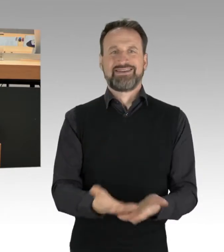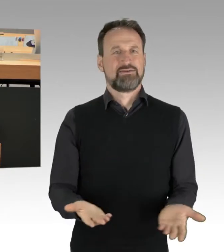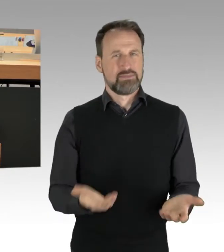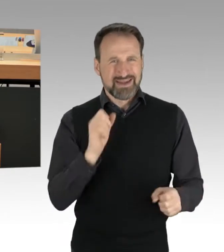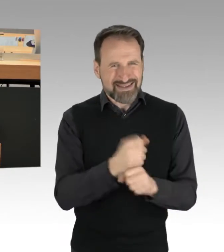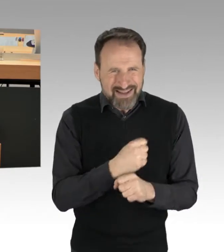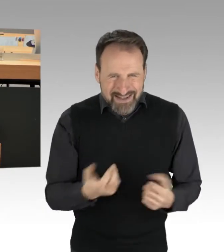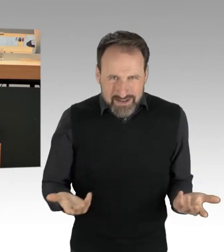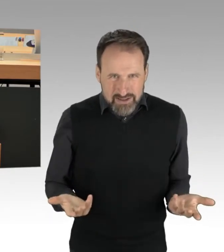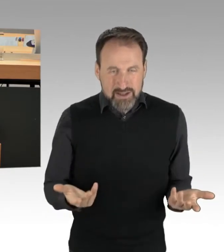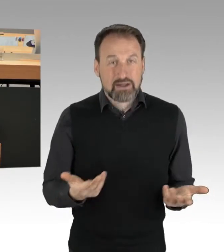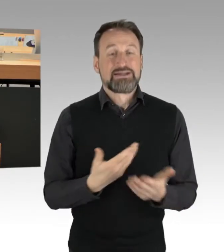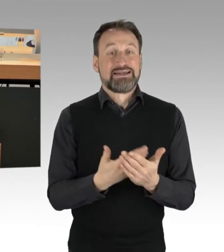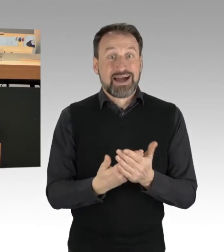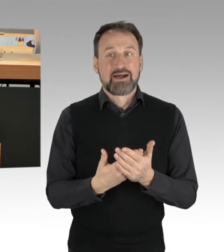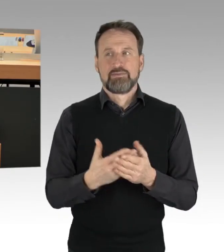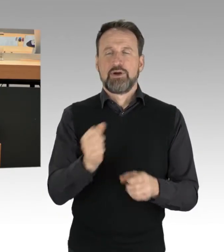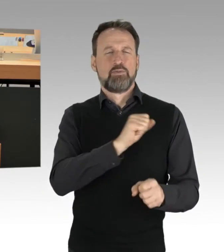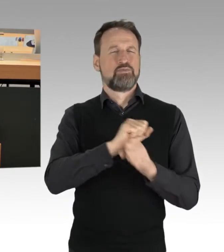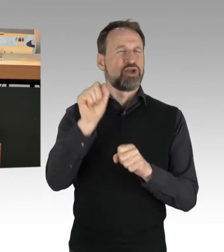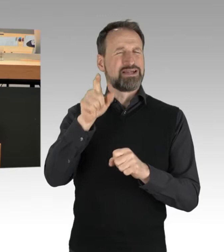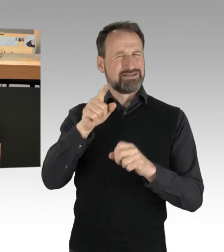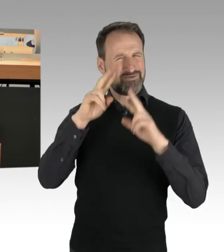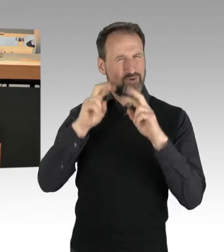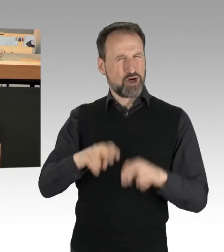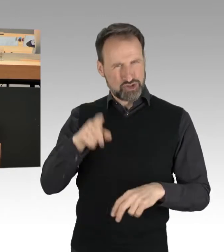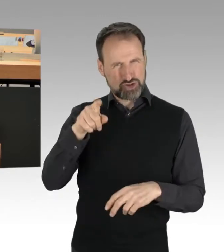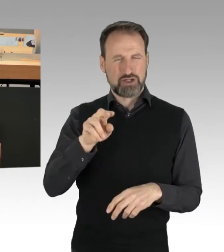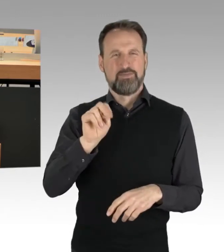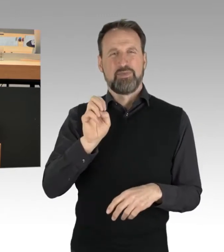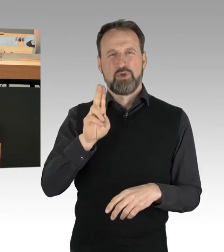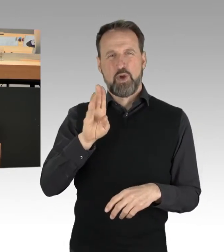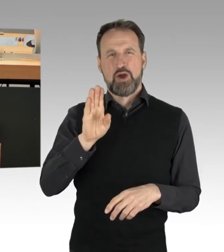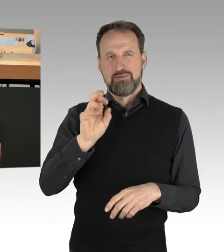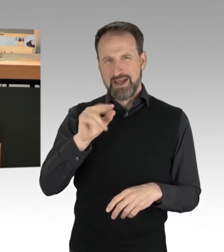dass der Protestforscher Neuber von der TU klargemacht hat: Die Angst bei denen liegt darin,